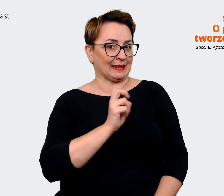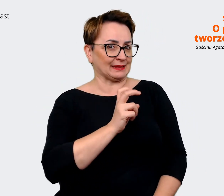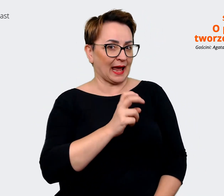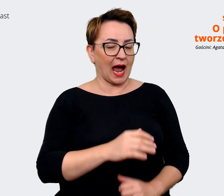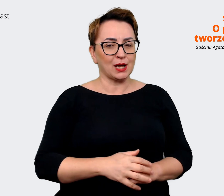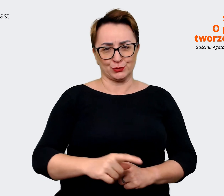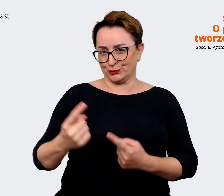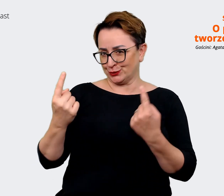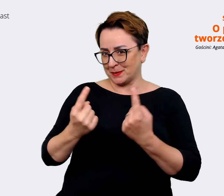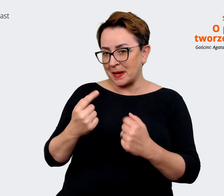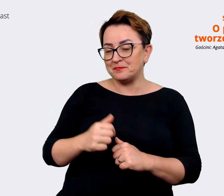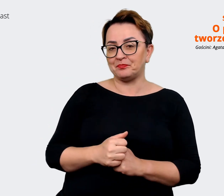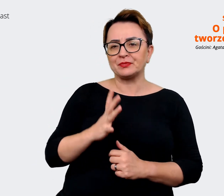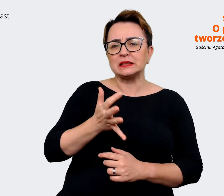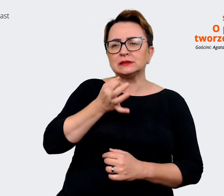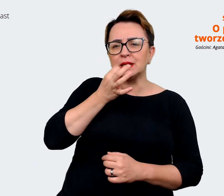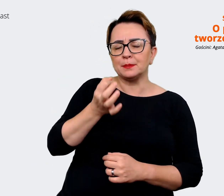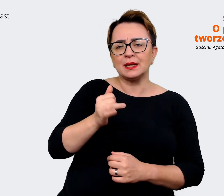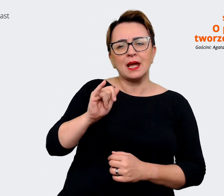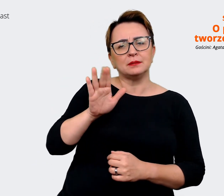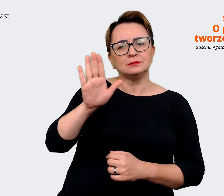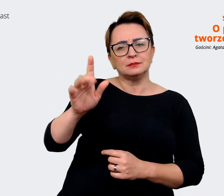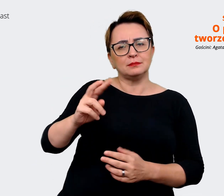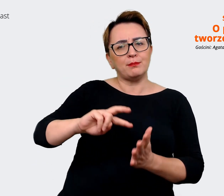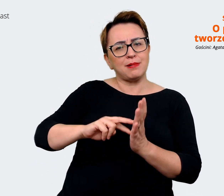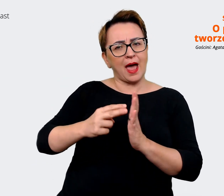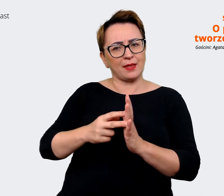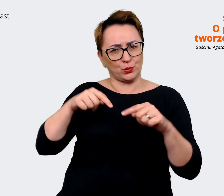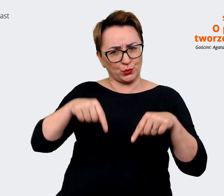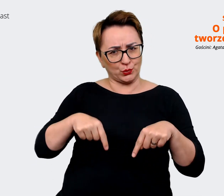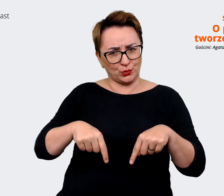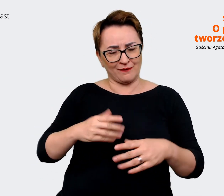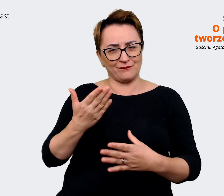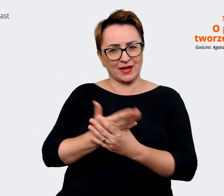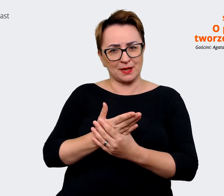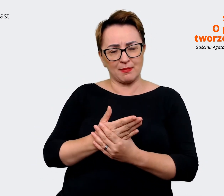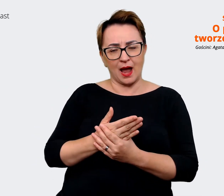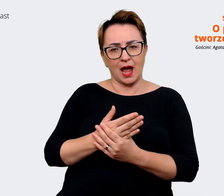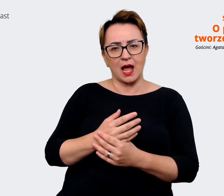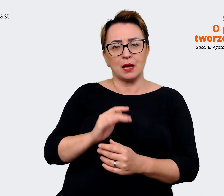też zapytać jakie mamy plany jeżeli chodzi o EVP na przyszłość, jak dalej będziemy z